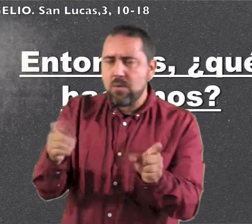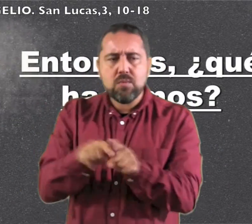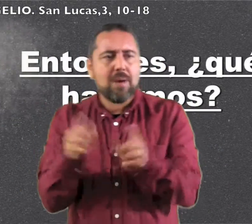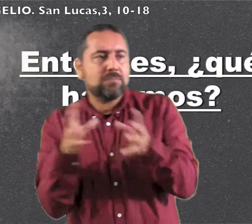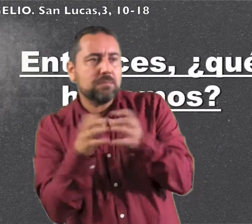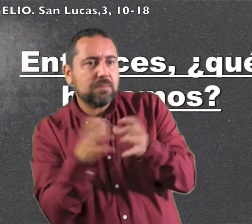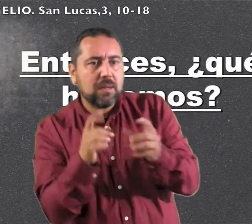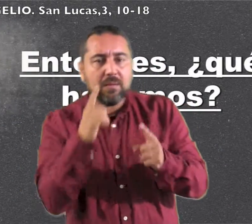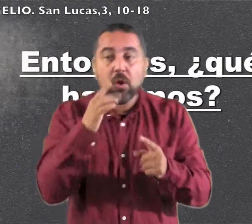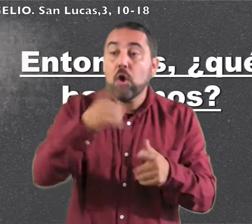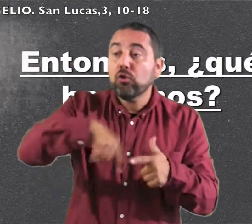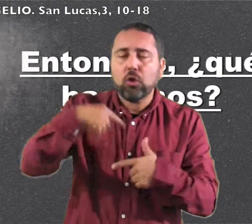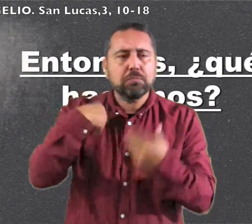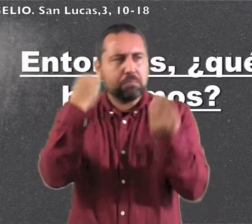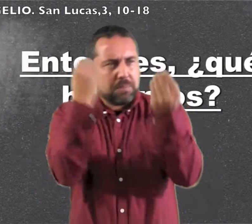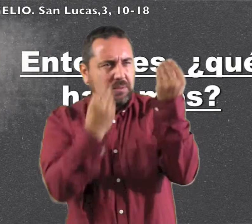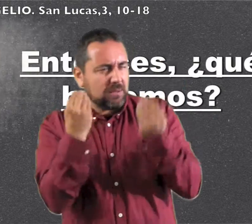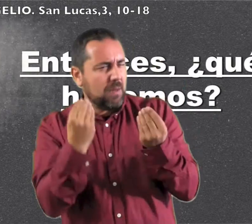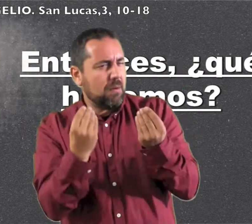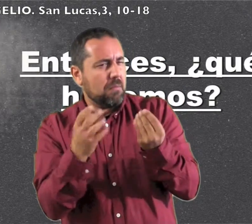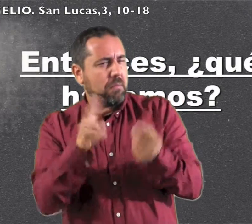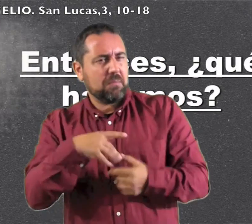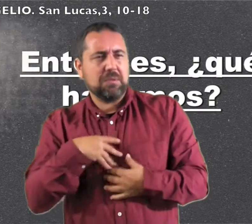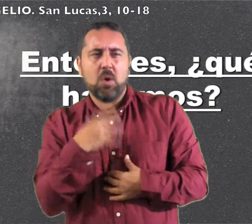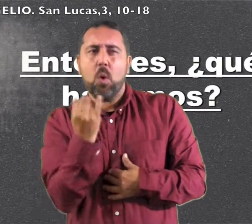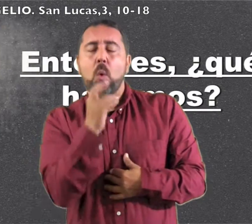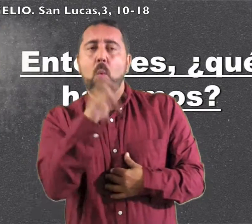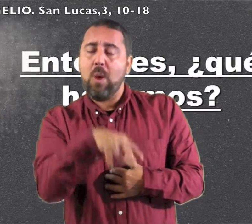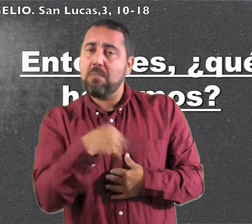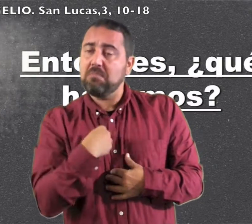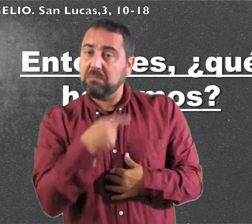El pueblo estaba en expectación, y todos se preguntaban